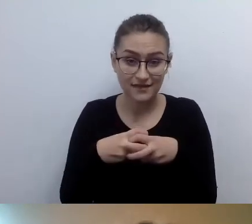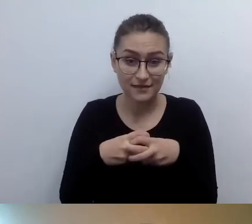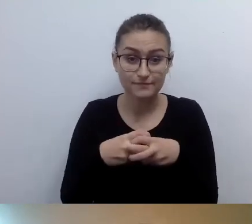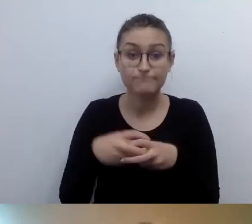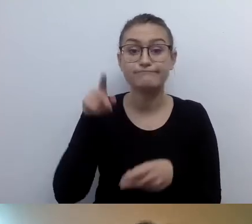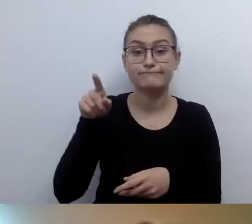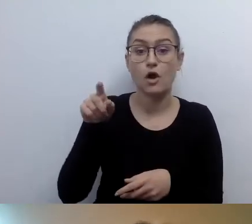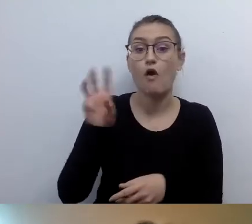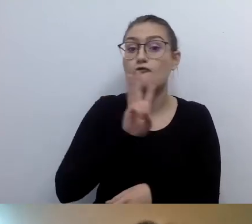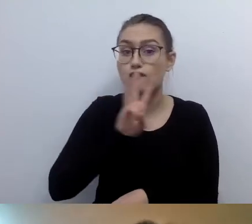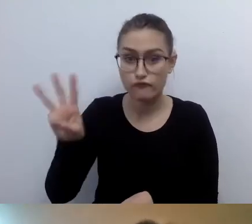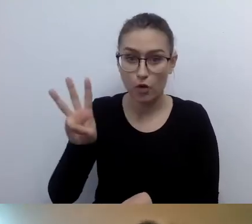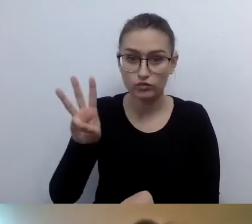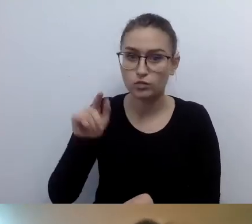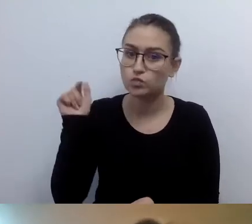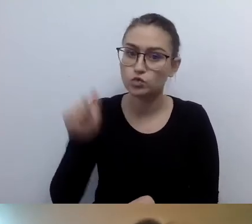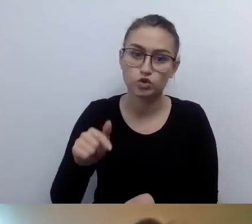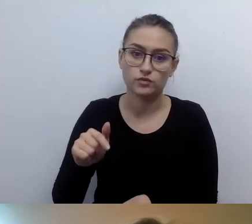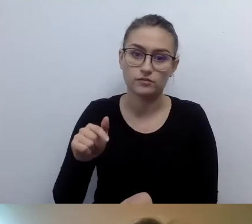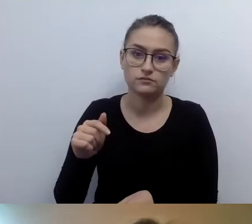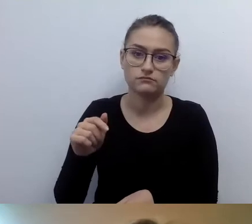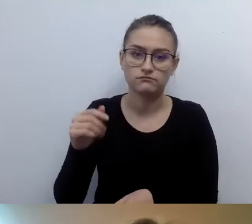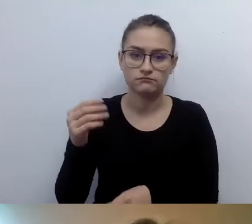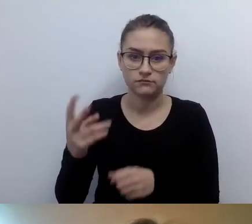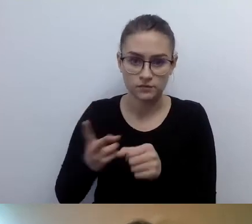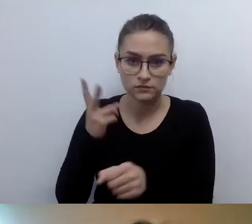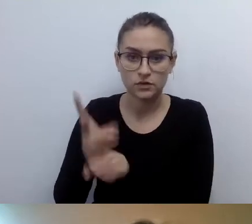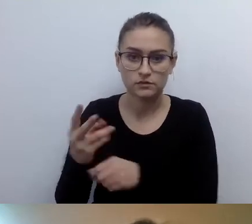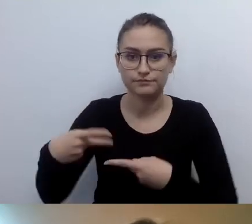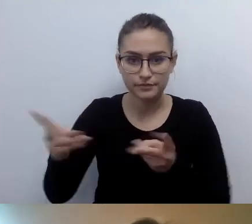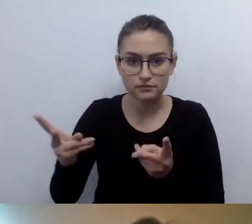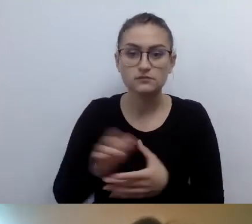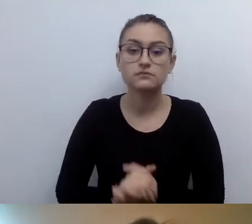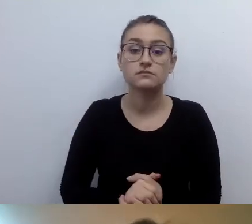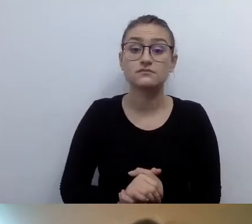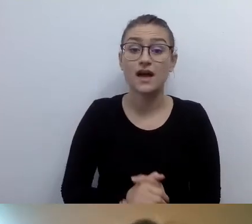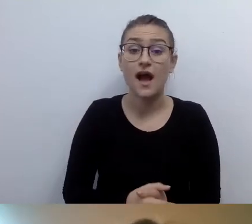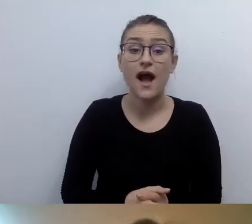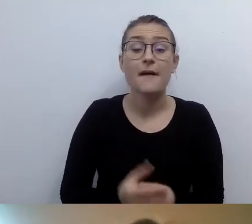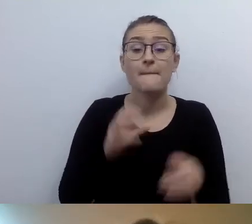Social mediów nie musimy udostępniać. Ale jest jedno bardzo ważne „ale”.